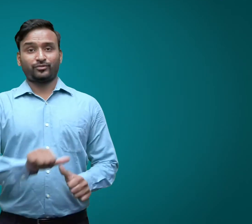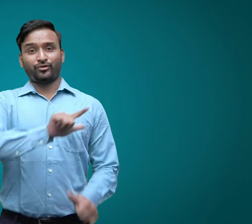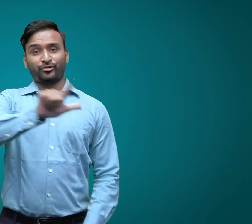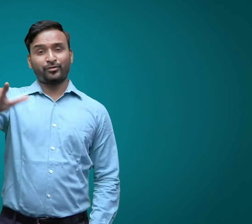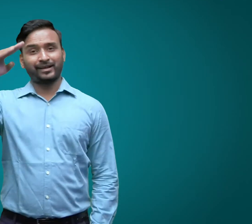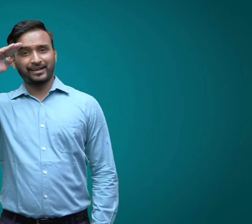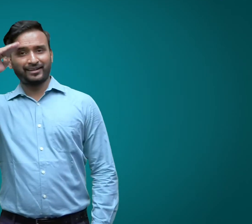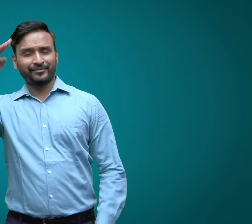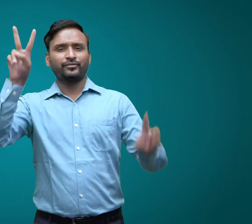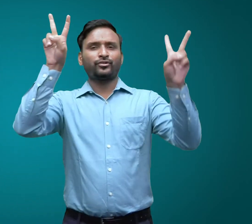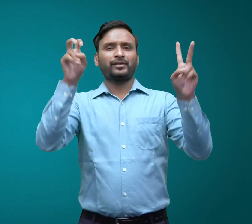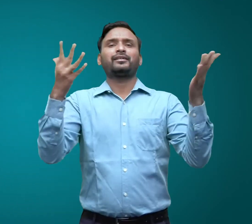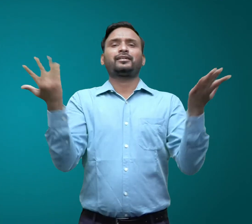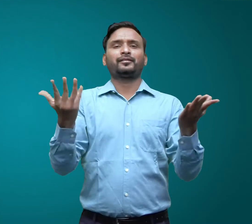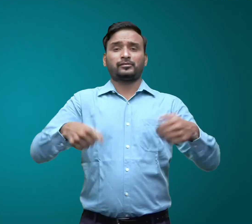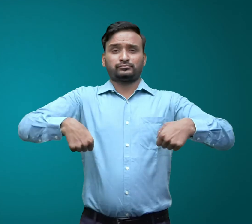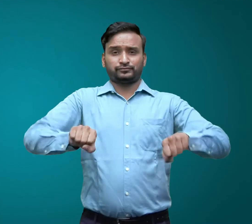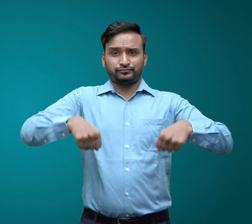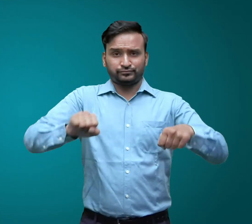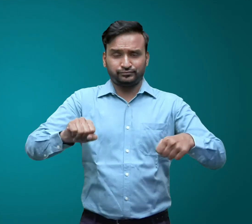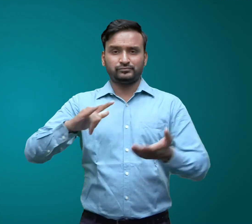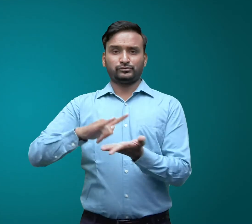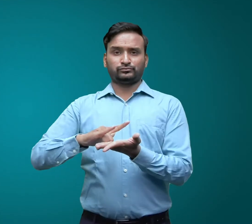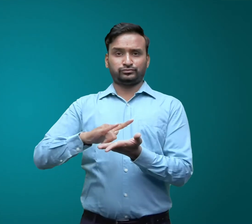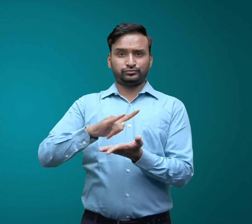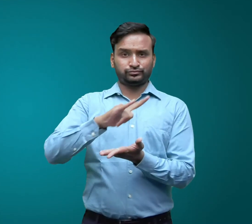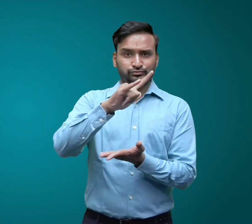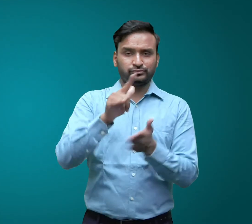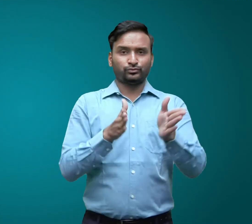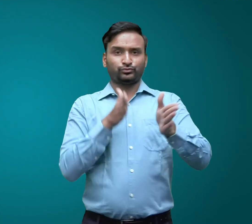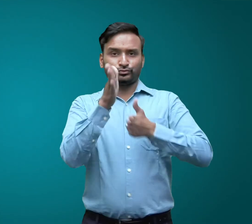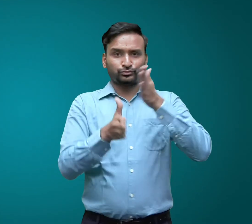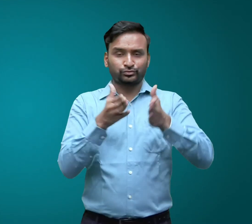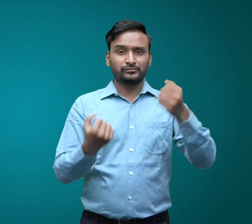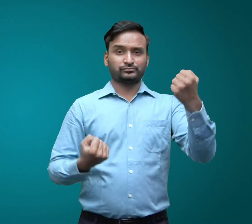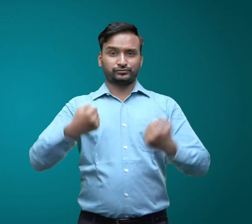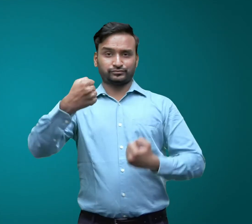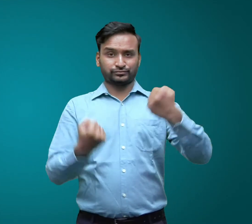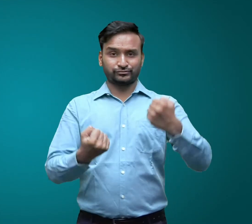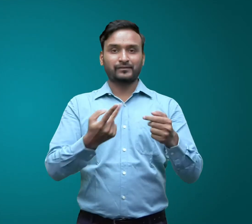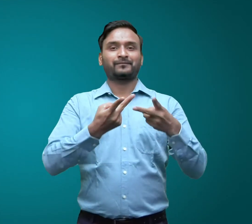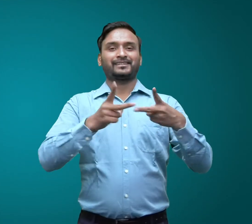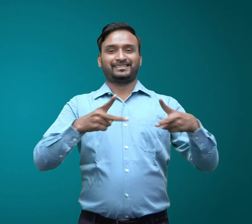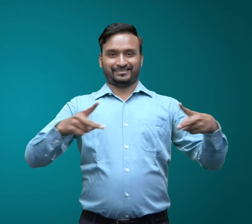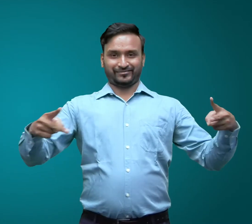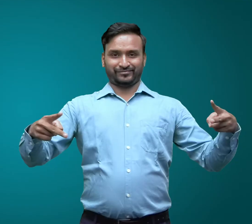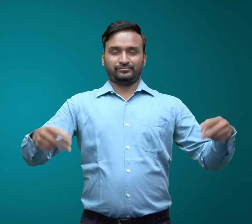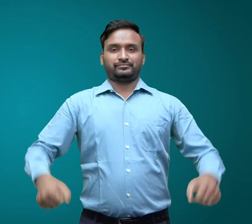आप सभी को नमस्कार। आज का विषय क्या है? यातायत के साधन